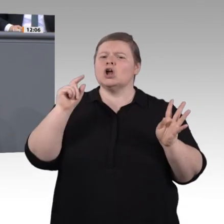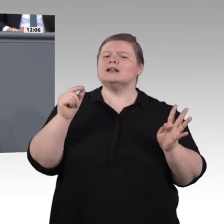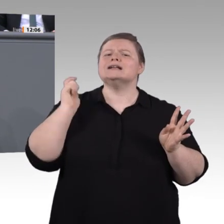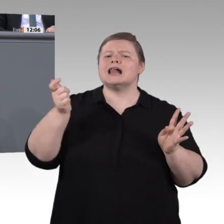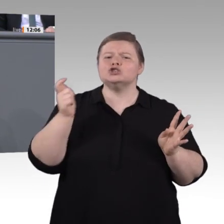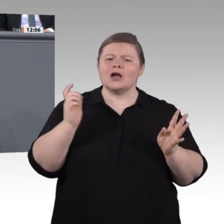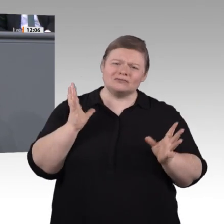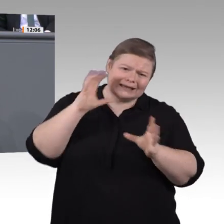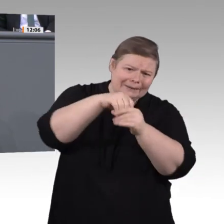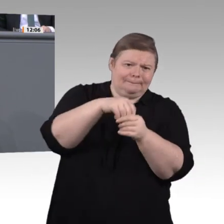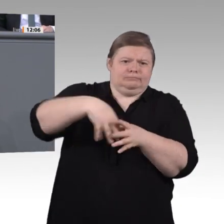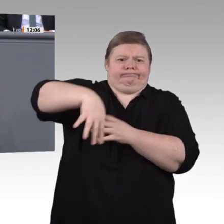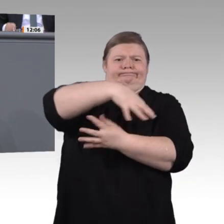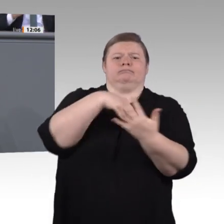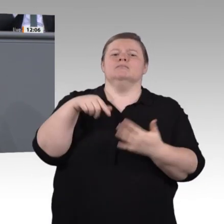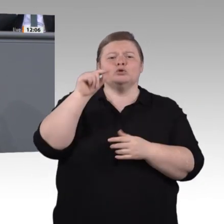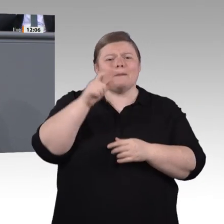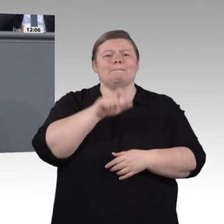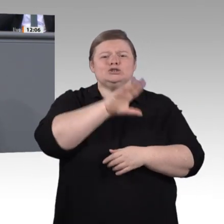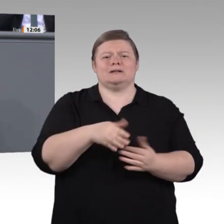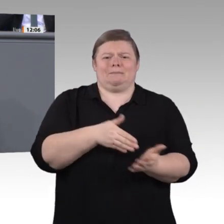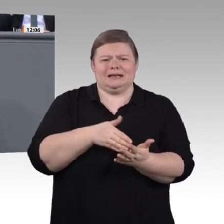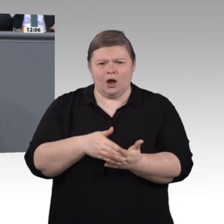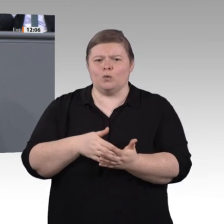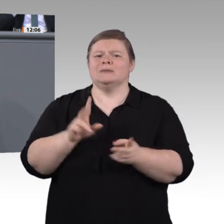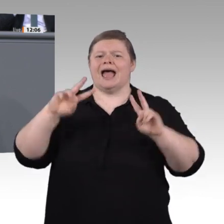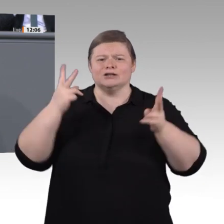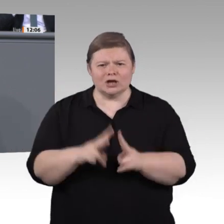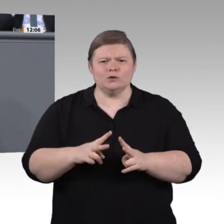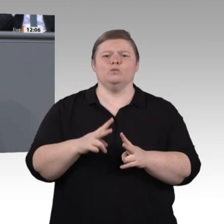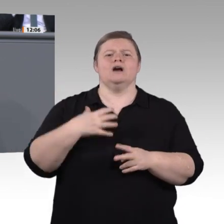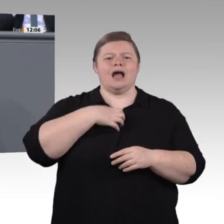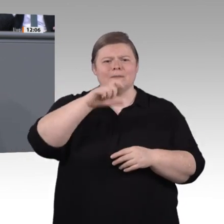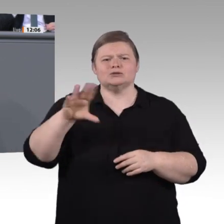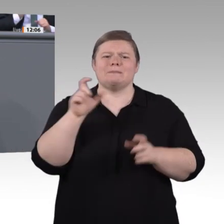oder nicht. Digitalisierung kann hier viel Nutzen bringen, aber sie kann auch schaden.